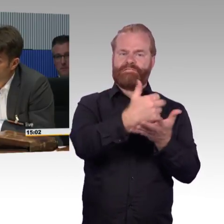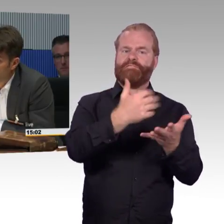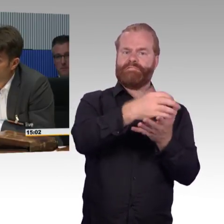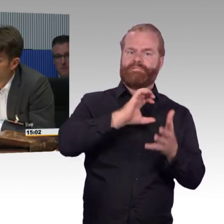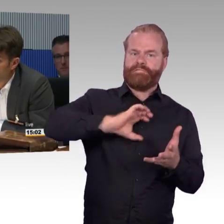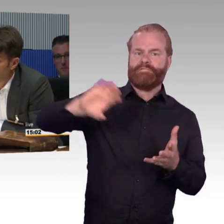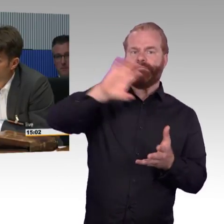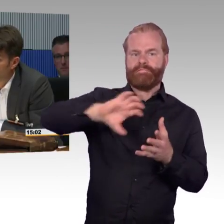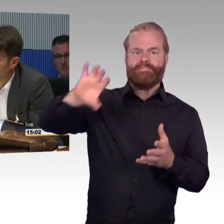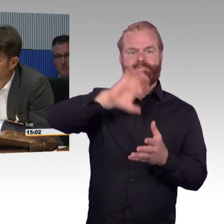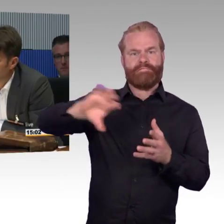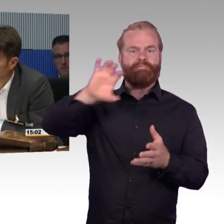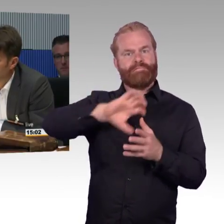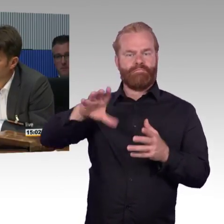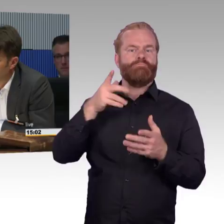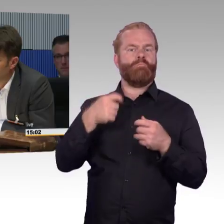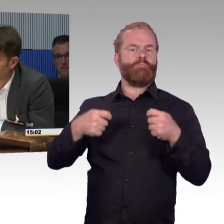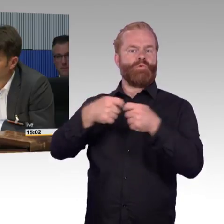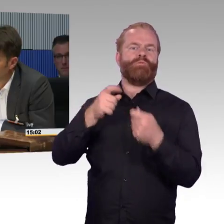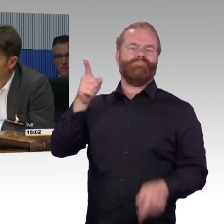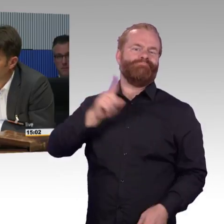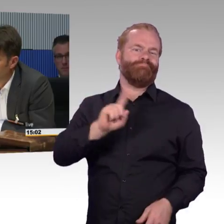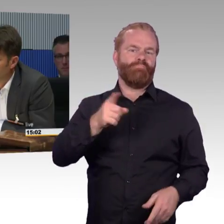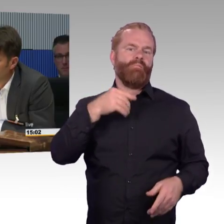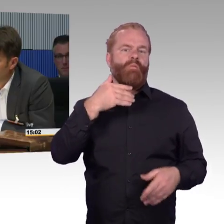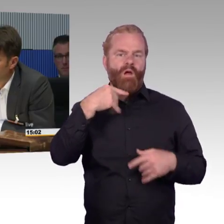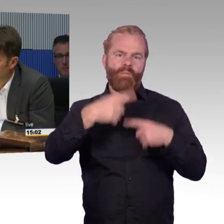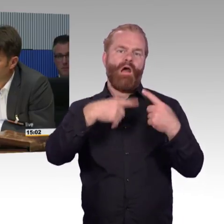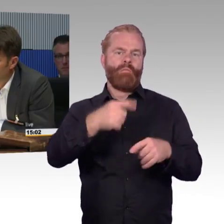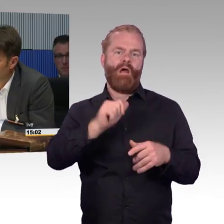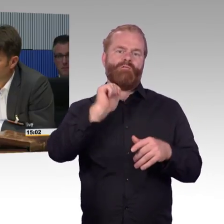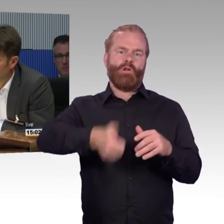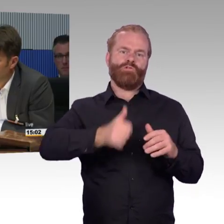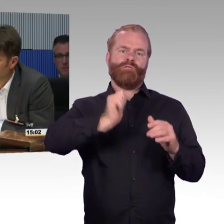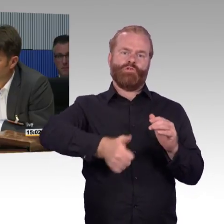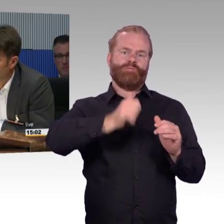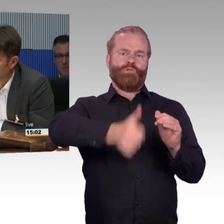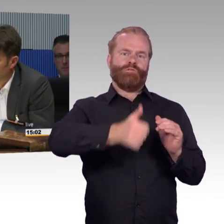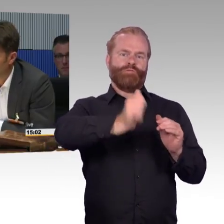dann muss man sie aber bitte schön auch entsprechend ausstatten finanziell auch den Nahverkehr in den Bundesländern.